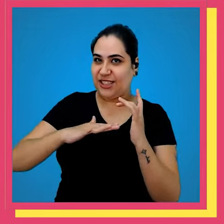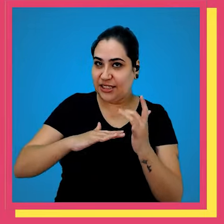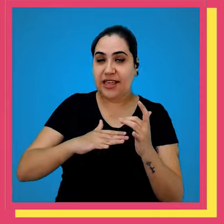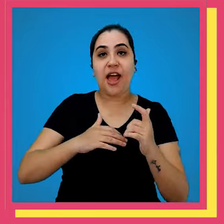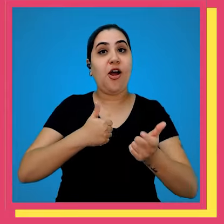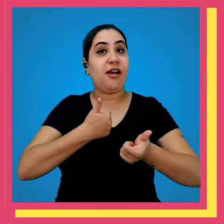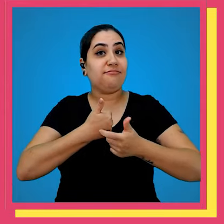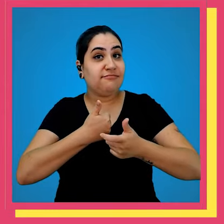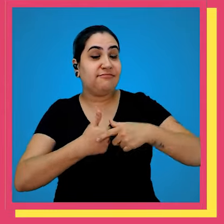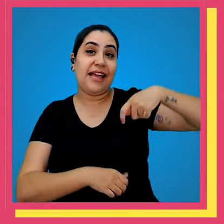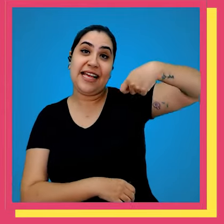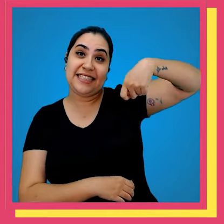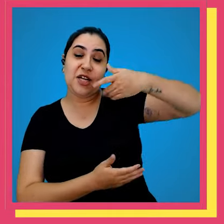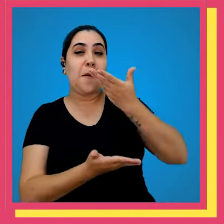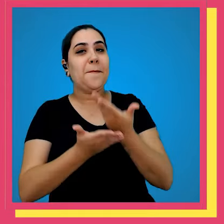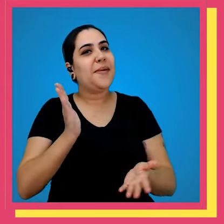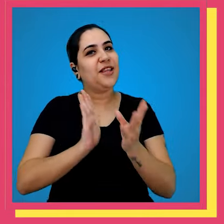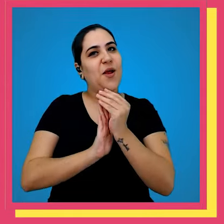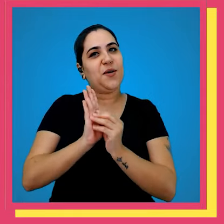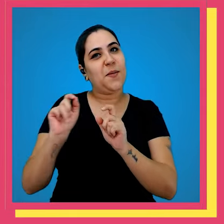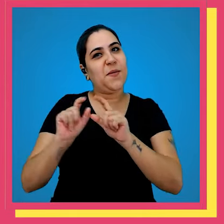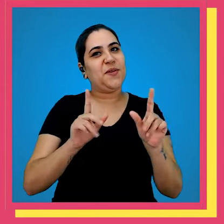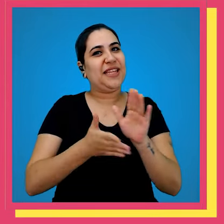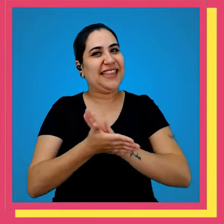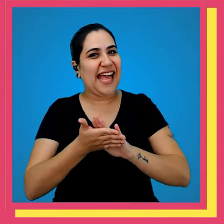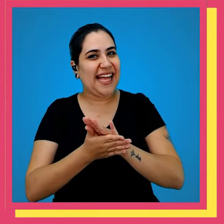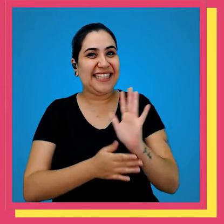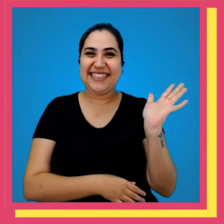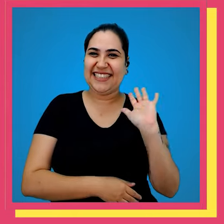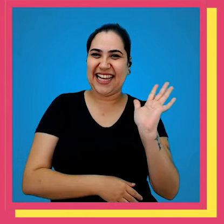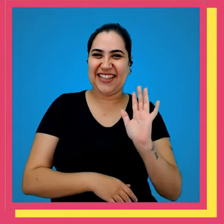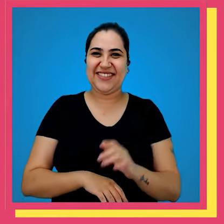gente nas redes sociais ativar o Sininho para você não perder nenhum episódio tchau tchau